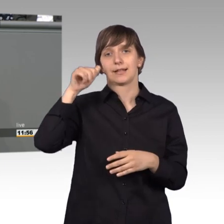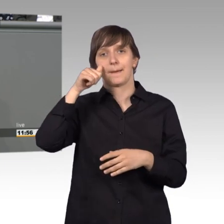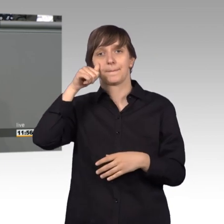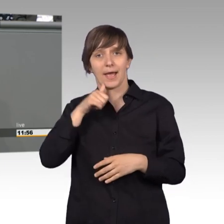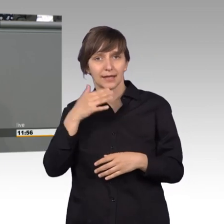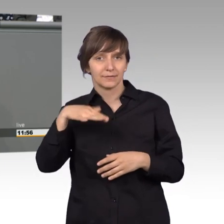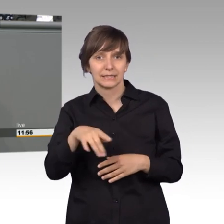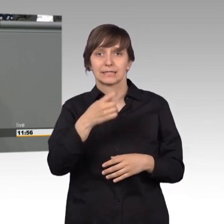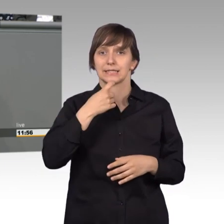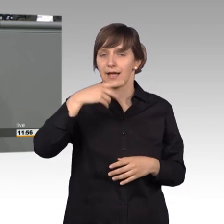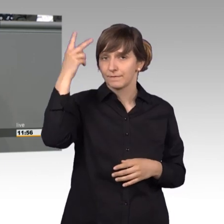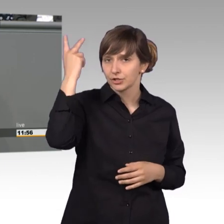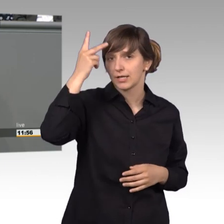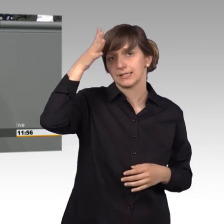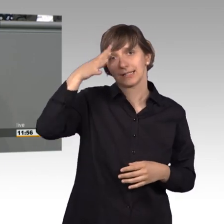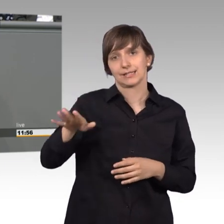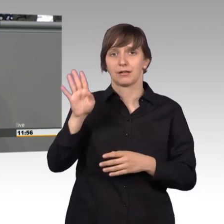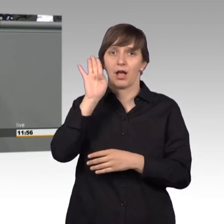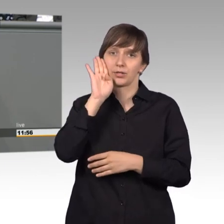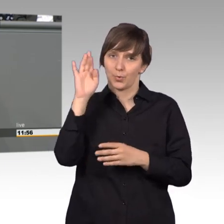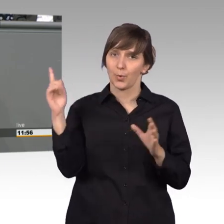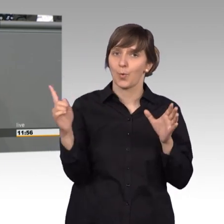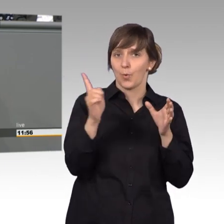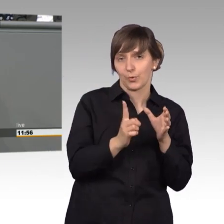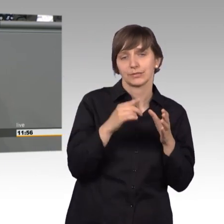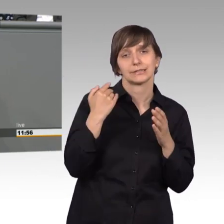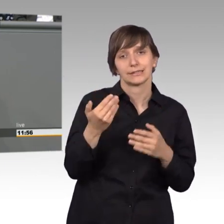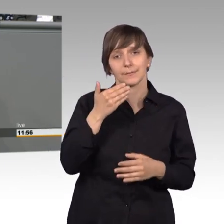und dort wurde uns tatsächlich geraten den Kommunikationsweg